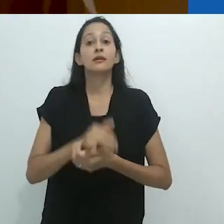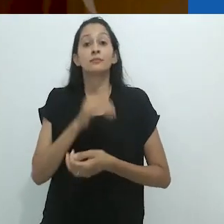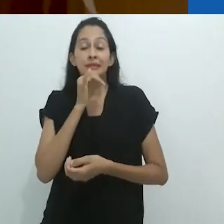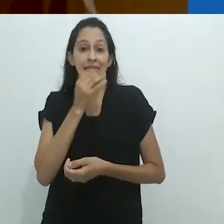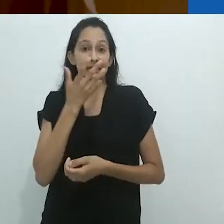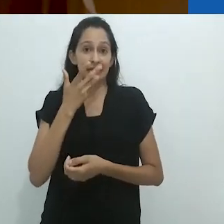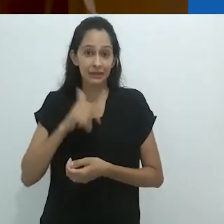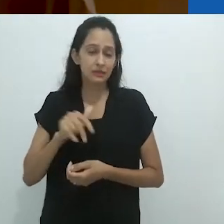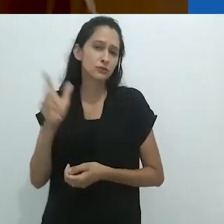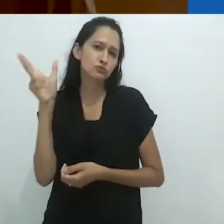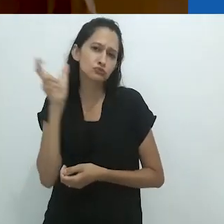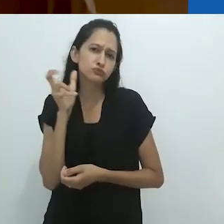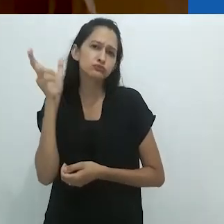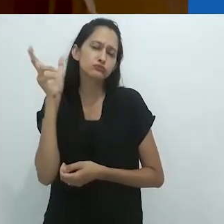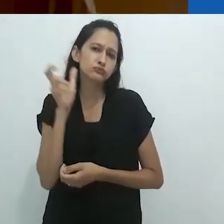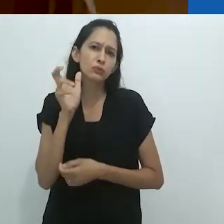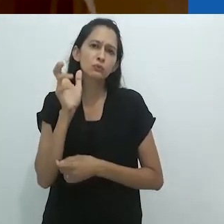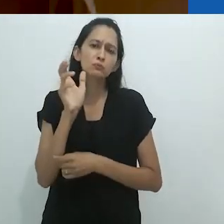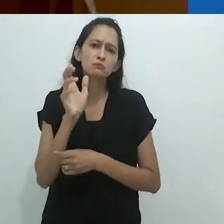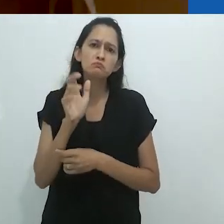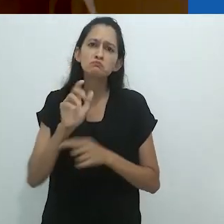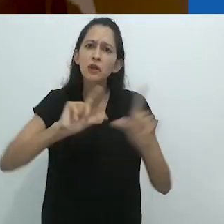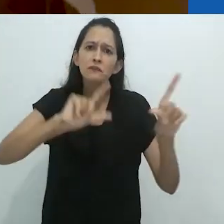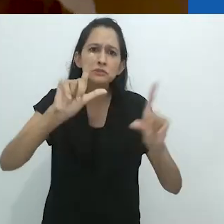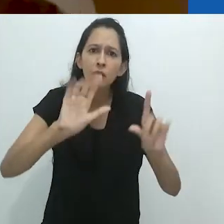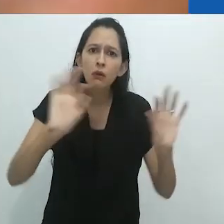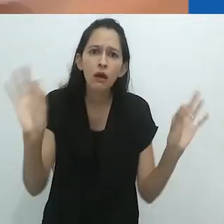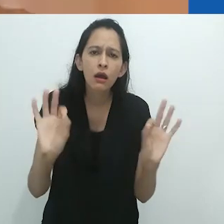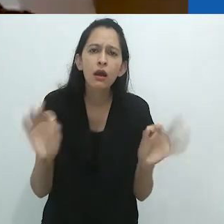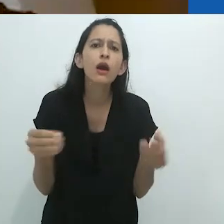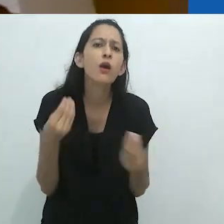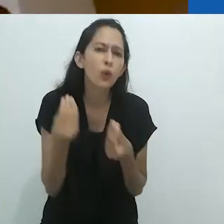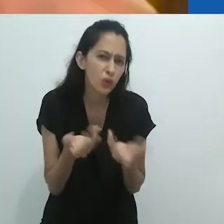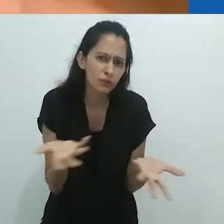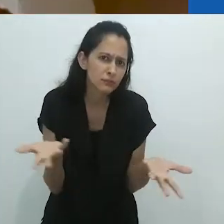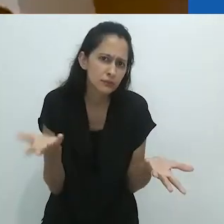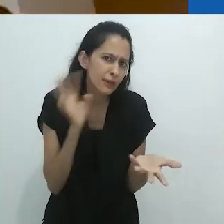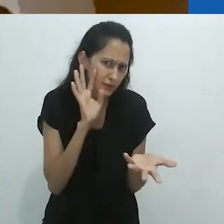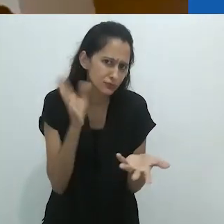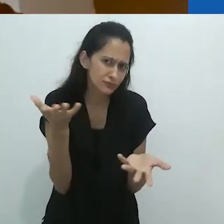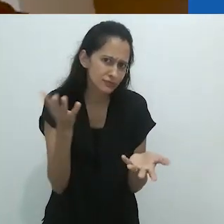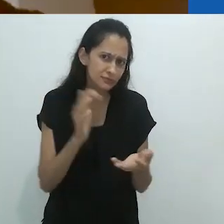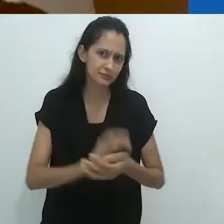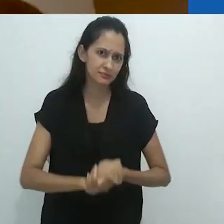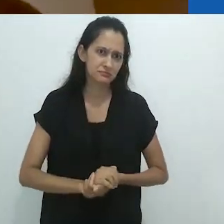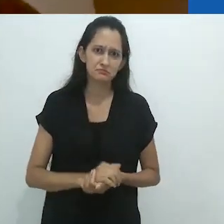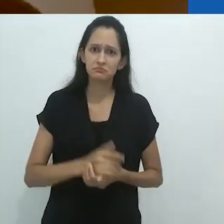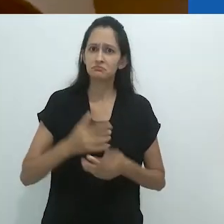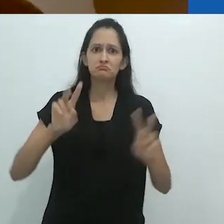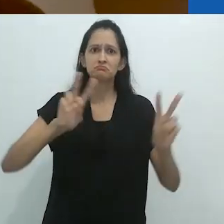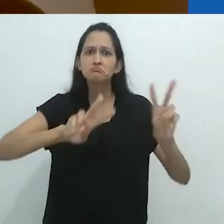O que dizer de crianças ouvindo rádio em um mundo sem TV?